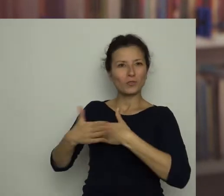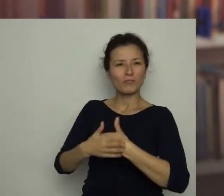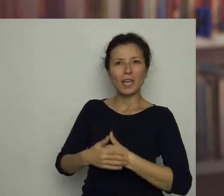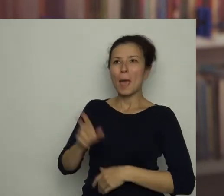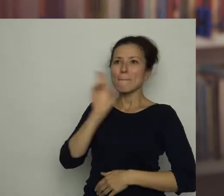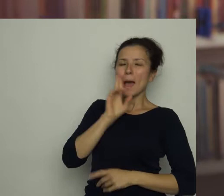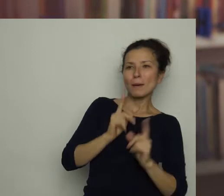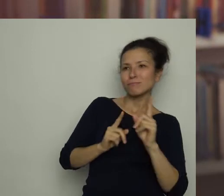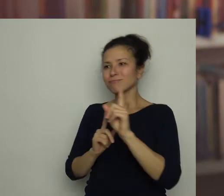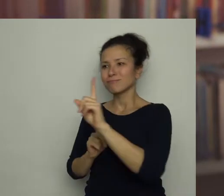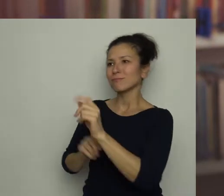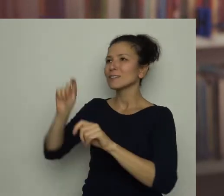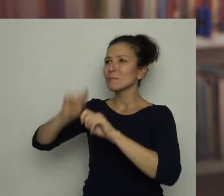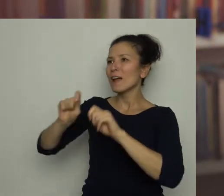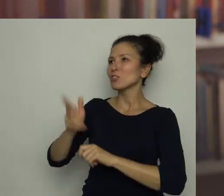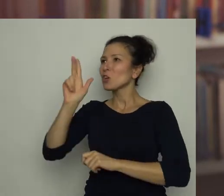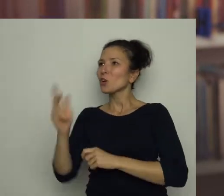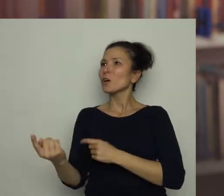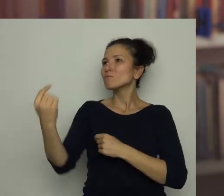Mama poszła do przedpokoju, żeby sprawdzić, kto przyszedł.